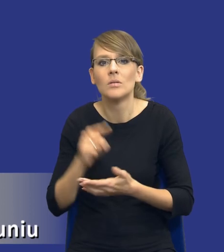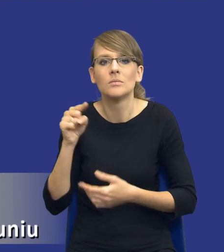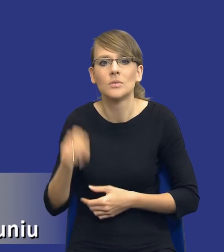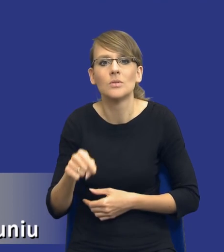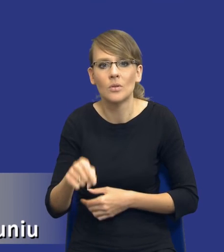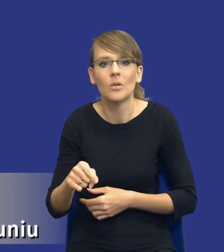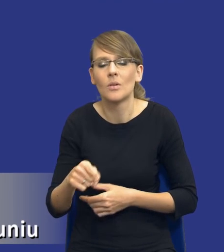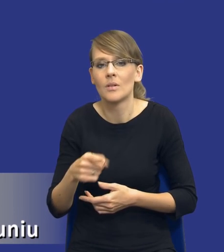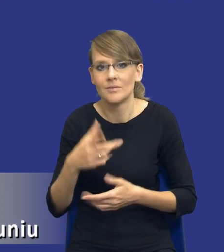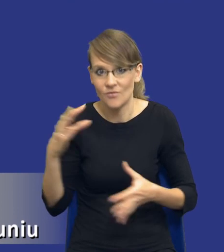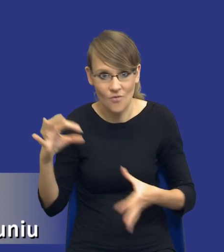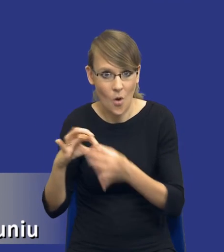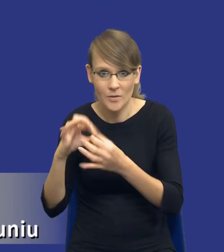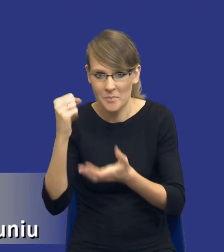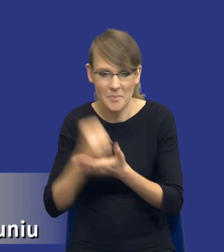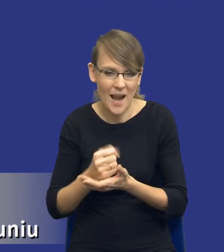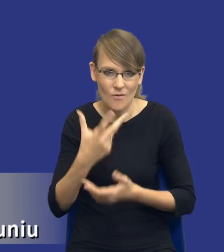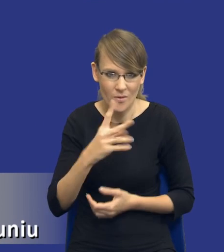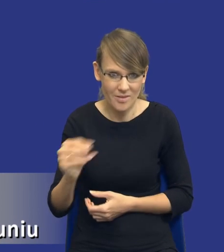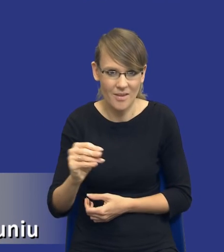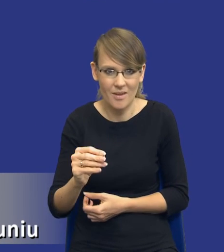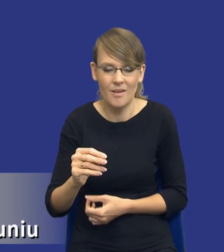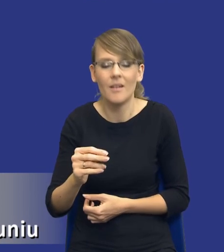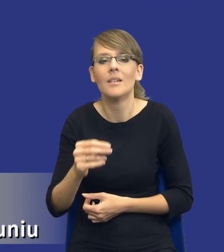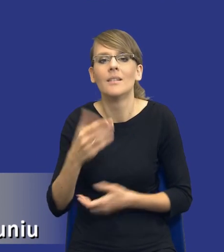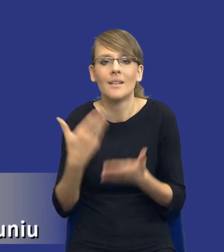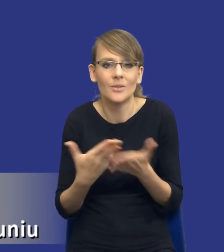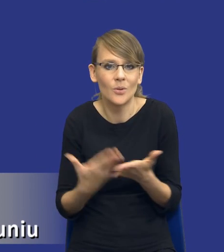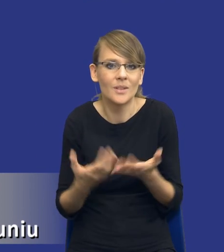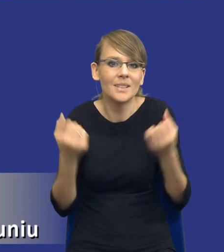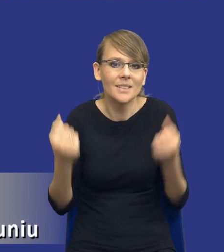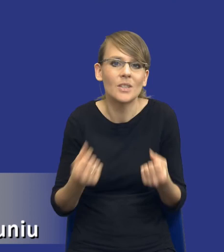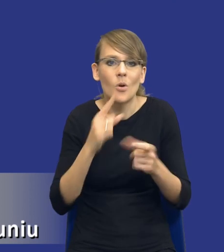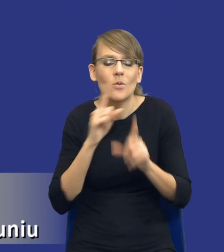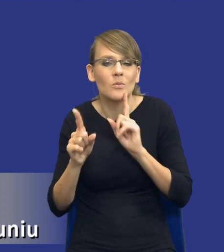prawa. W związku z tym ciężko jest rozmawiać o